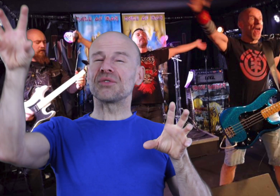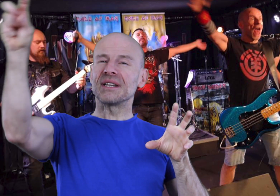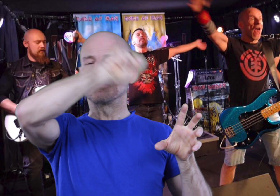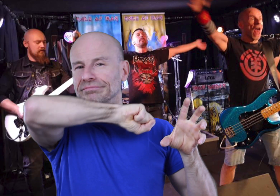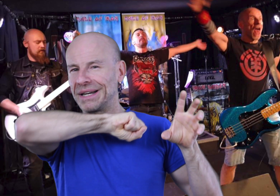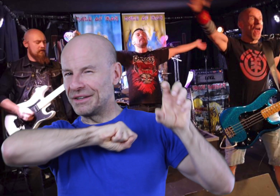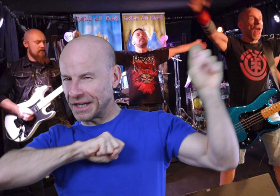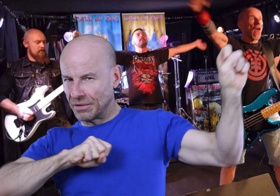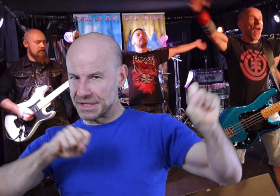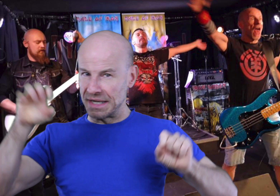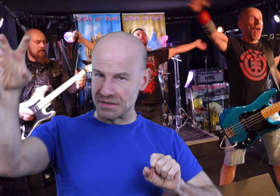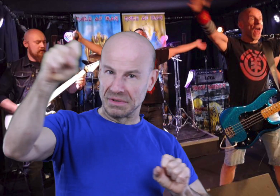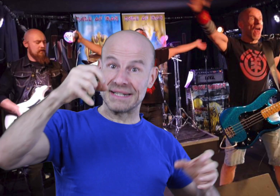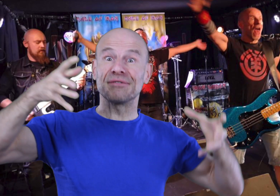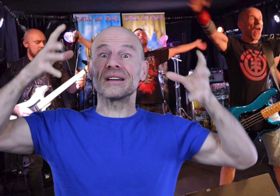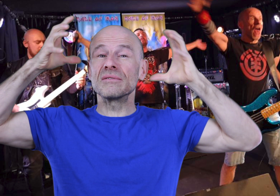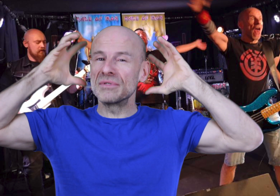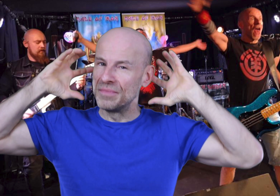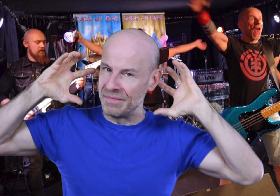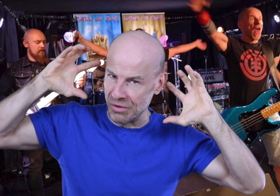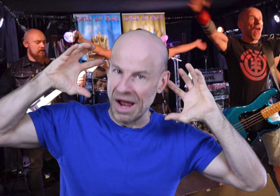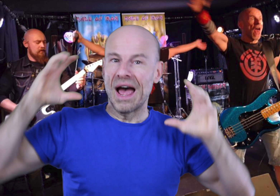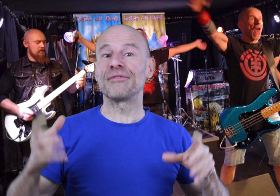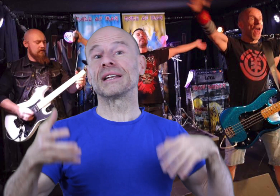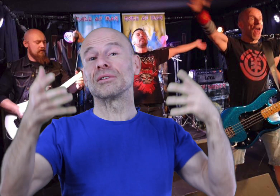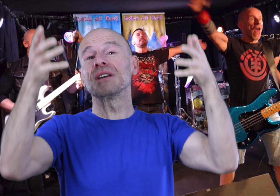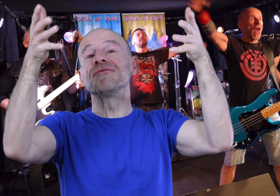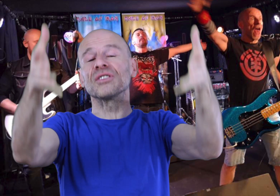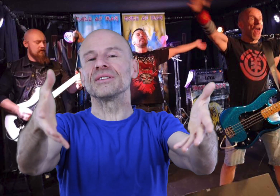sur les sons, les fréquences, les ondes et infrasons subliminaux afin d’accorder votre